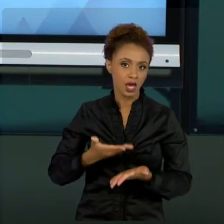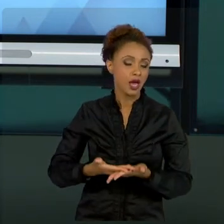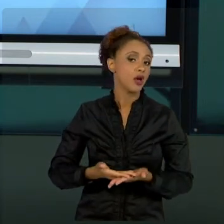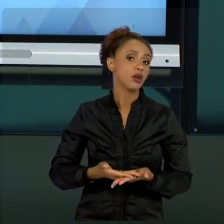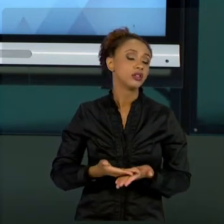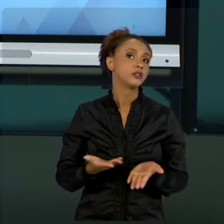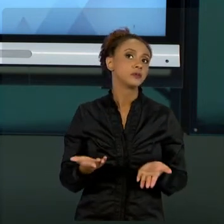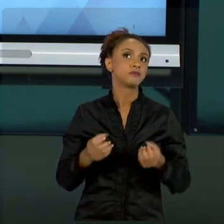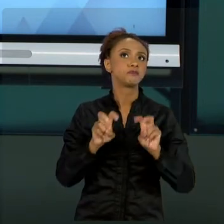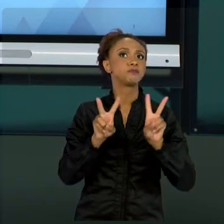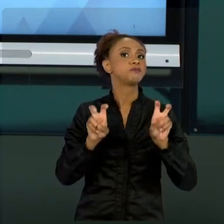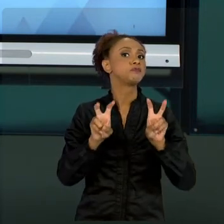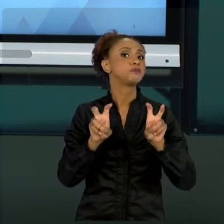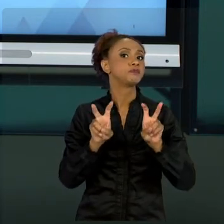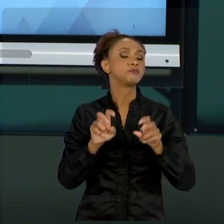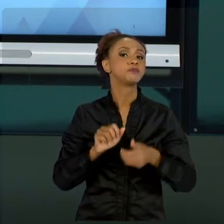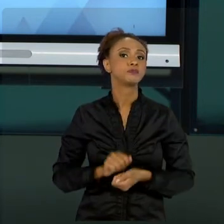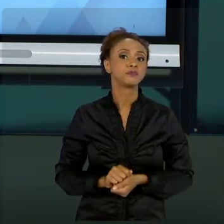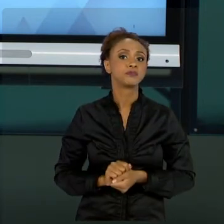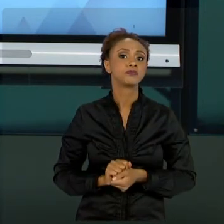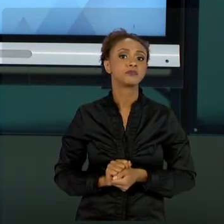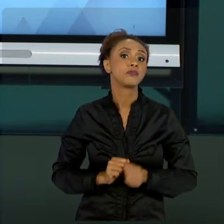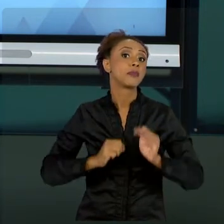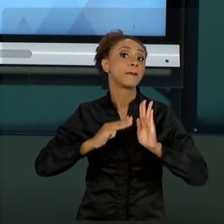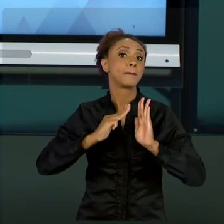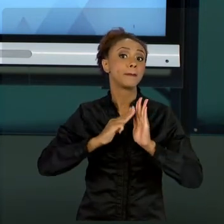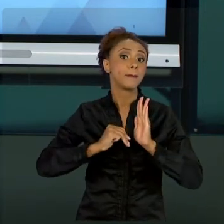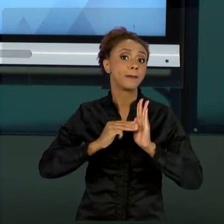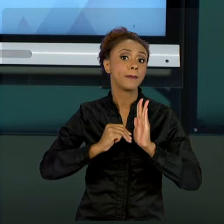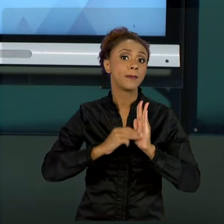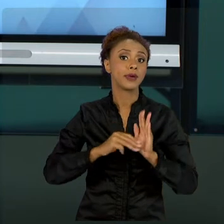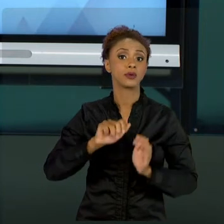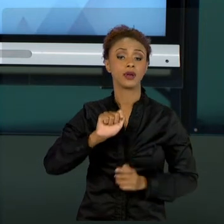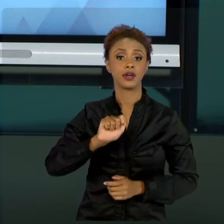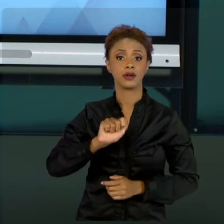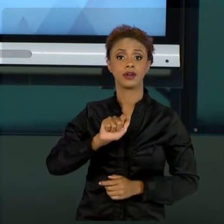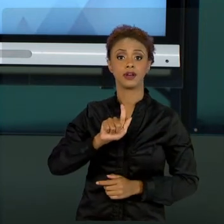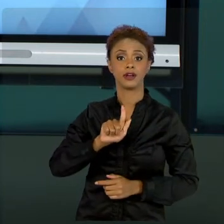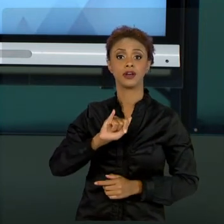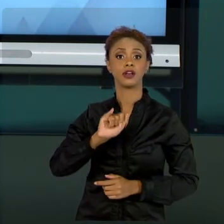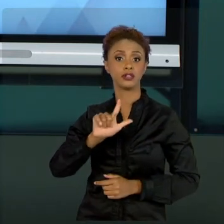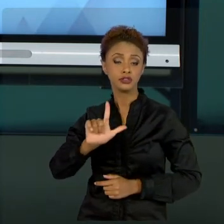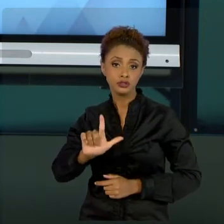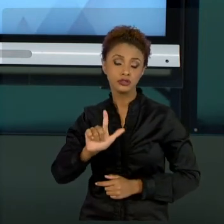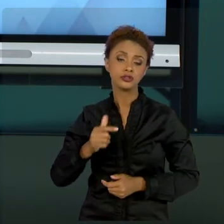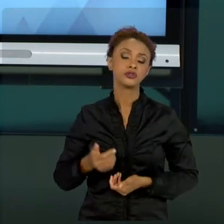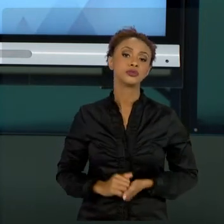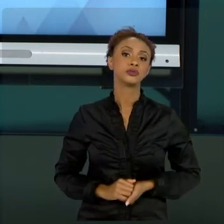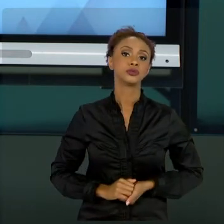ÁGEIS OU UTILIZAÇÃO DE MÉTODOS COMO O SCRUM,